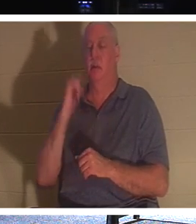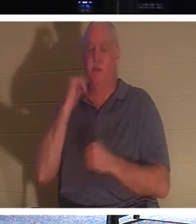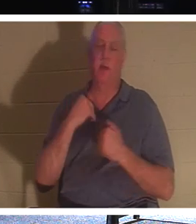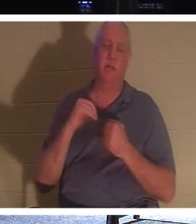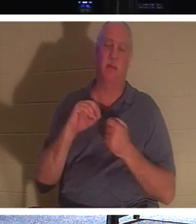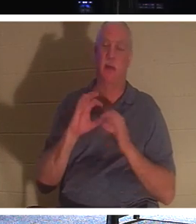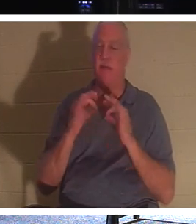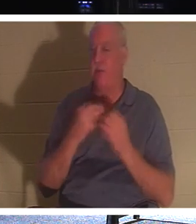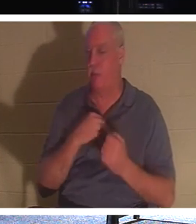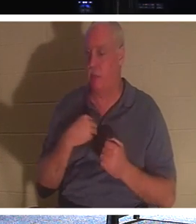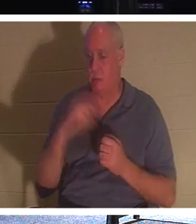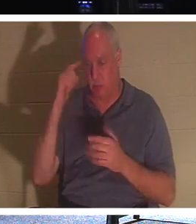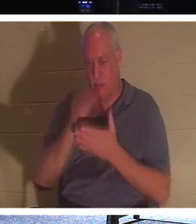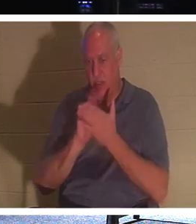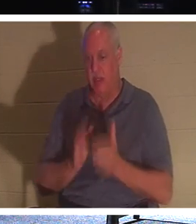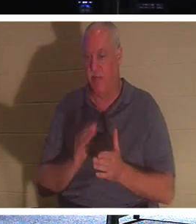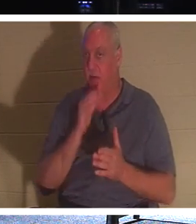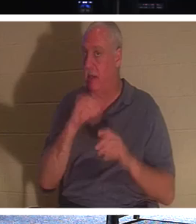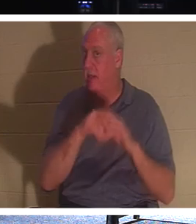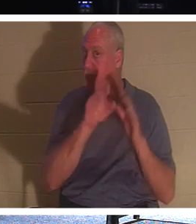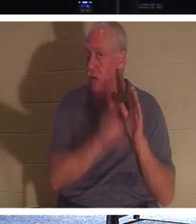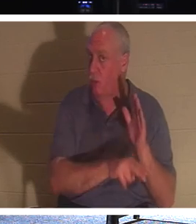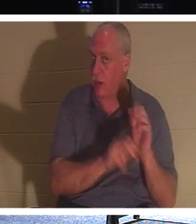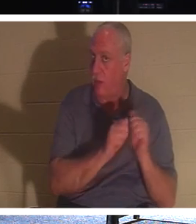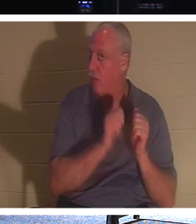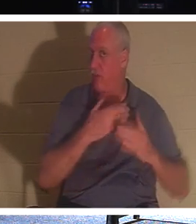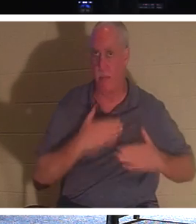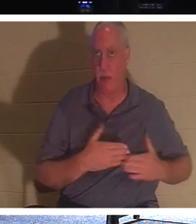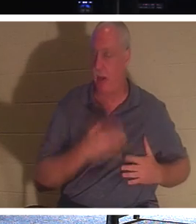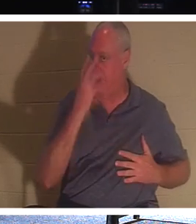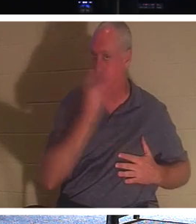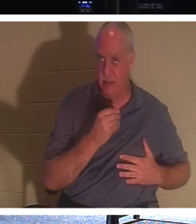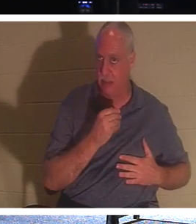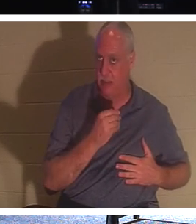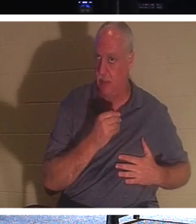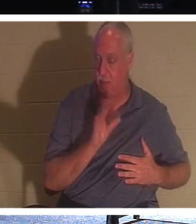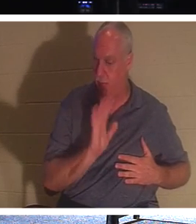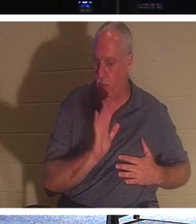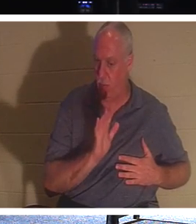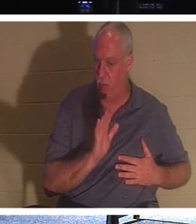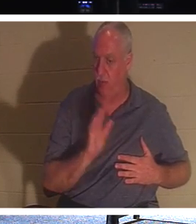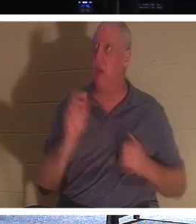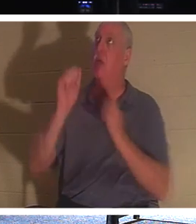они не лежат в земле со своим телом, спящим и без сознания. Нет, они с Господом! Этому